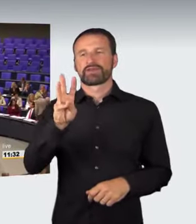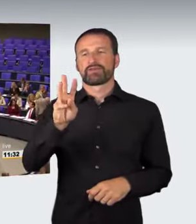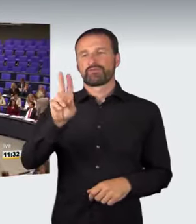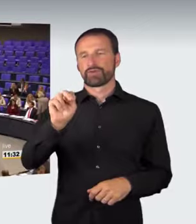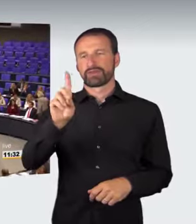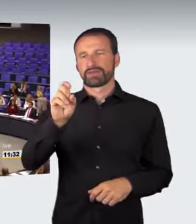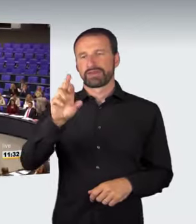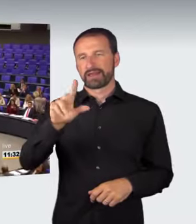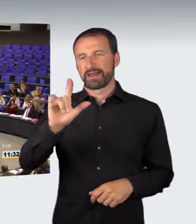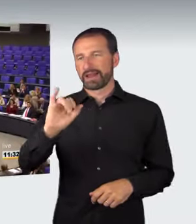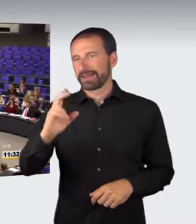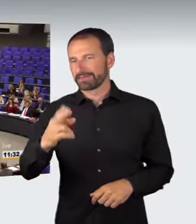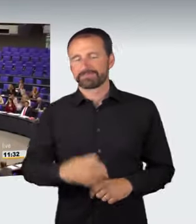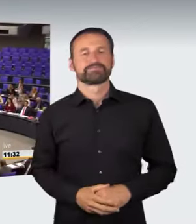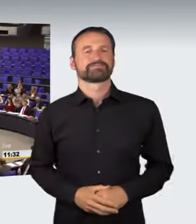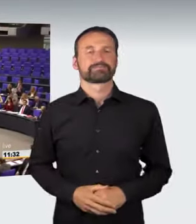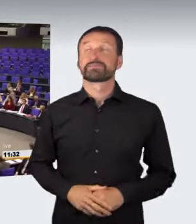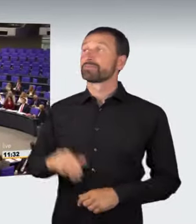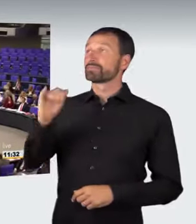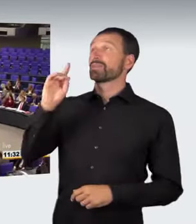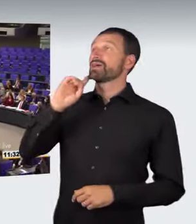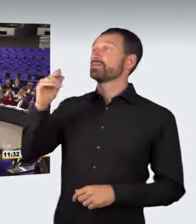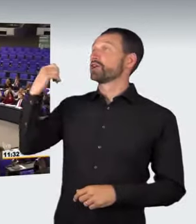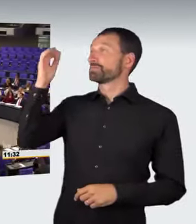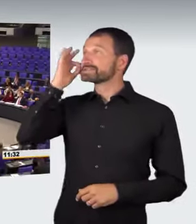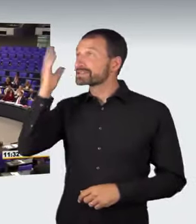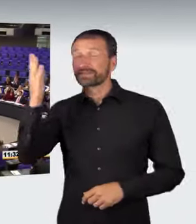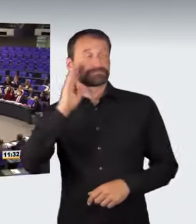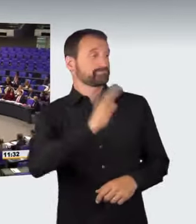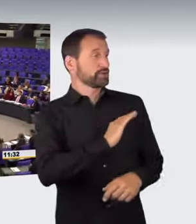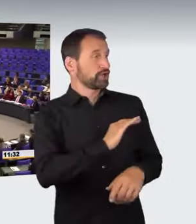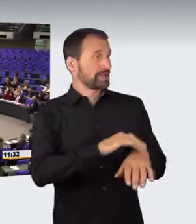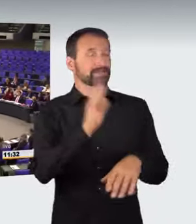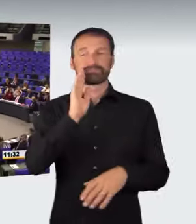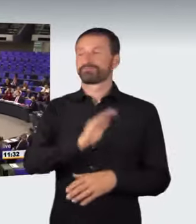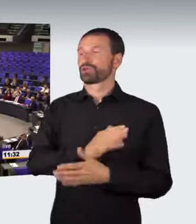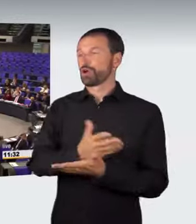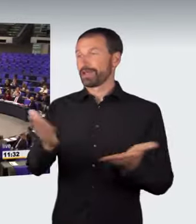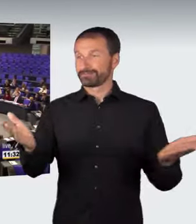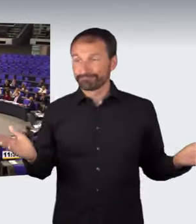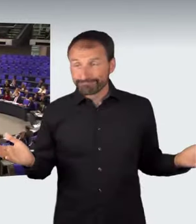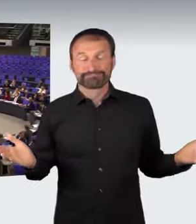(Sprecherwechsel): Frau Präsidentin! Liebe Kolleginnen und Kollegen!